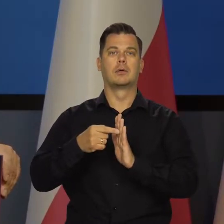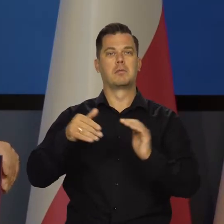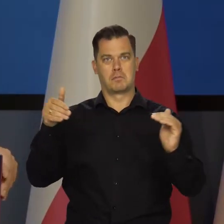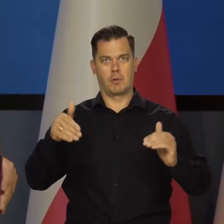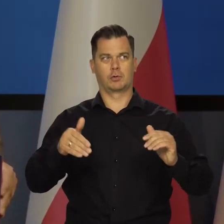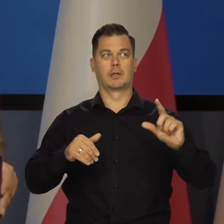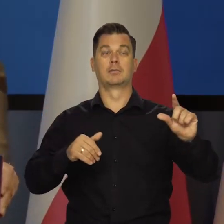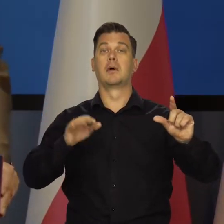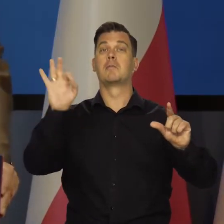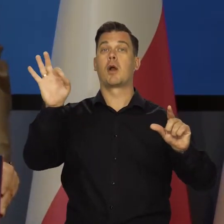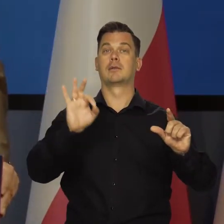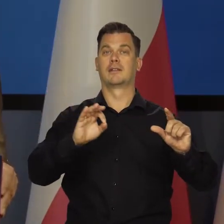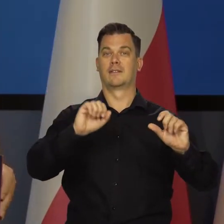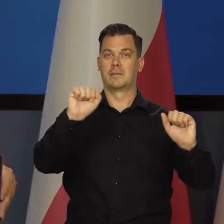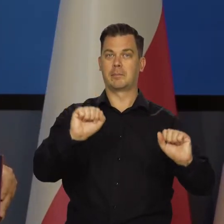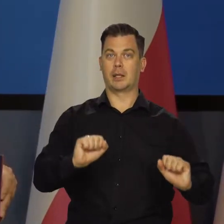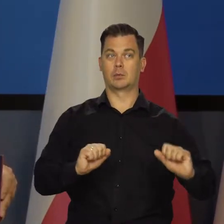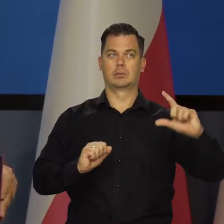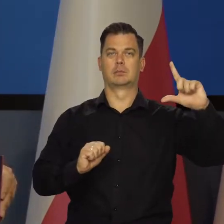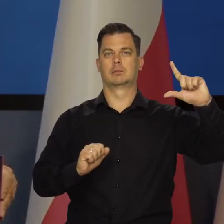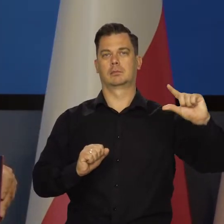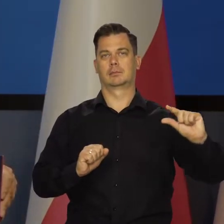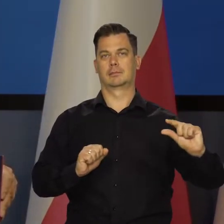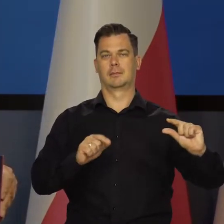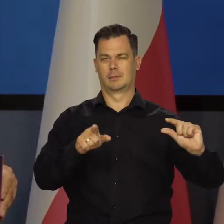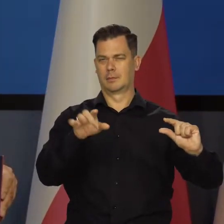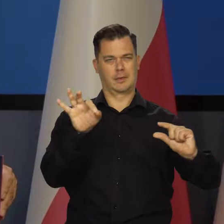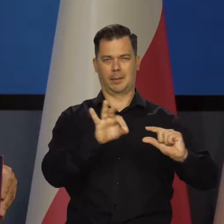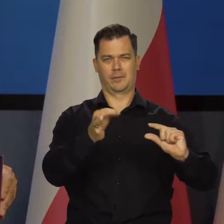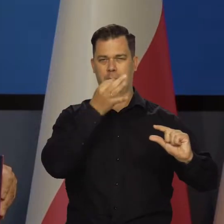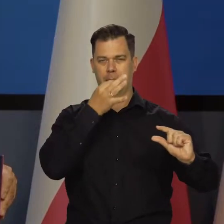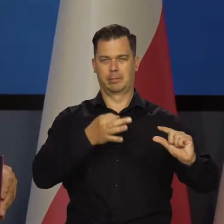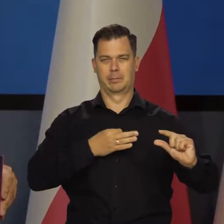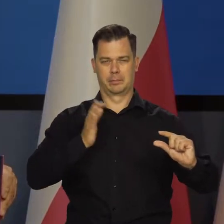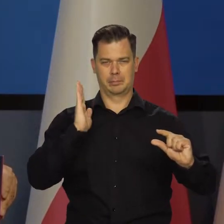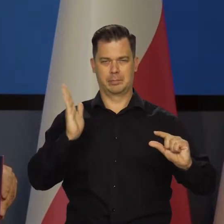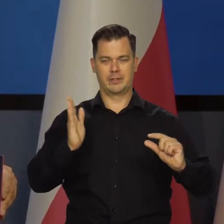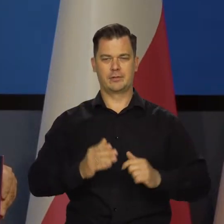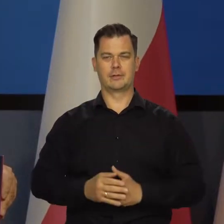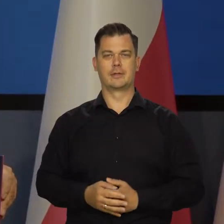pojawia się oczywiście przestrzeń do obniżenia stóp procentowych. Uprzedzam pytania, które zwykle są.